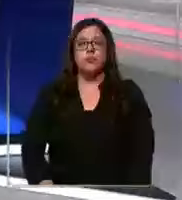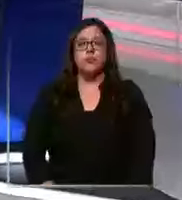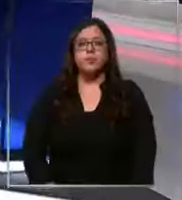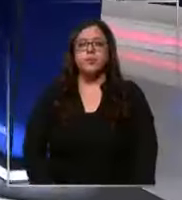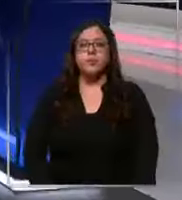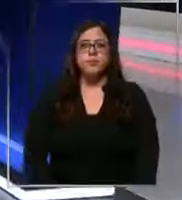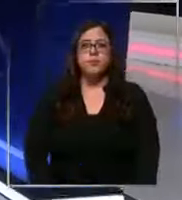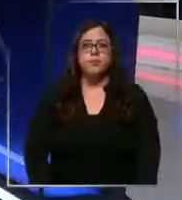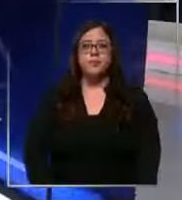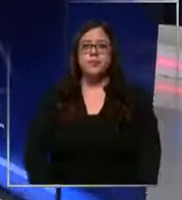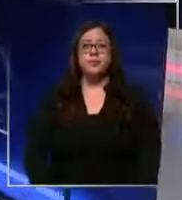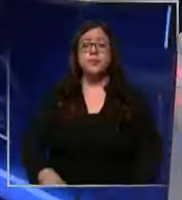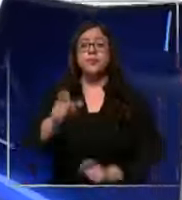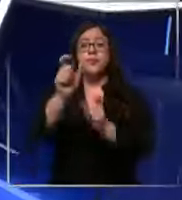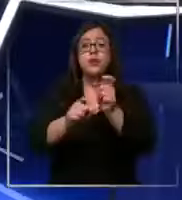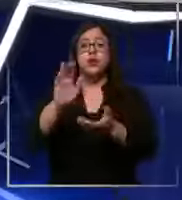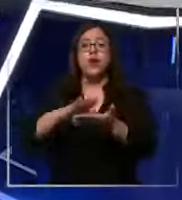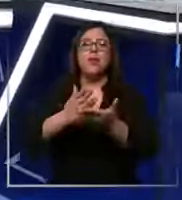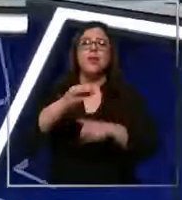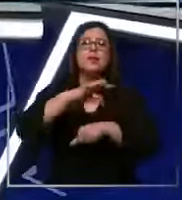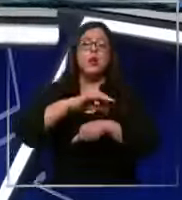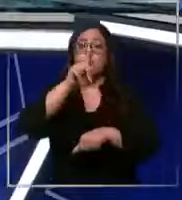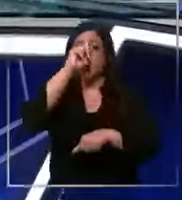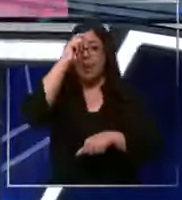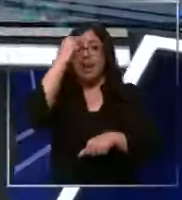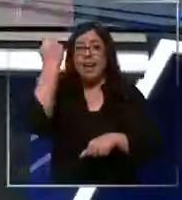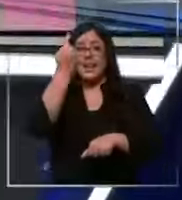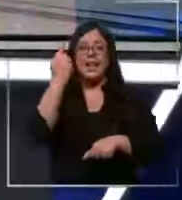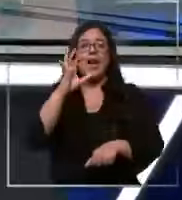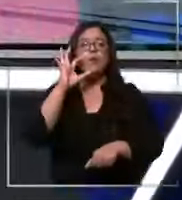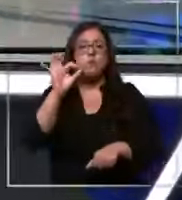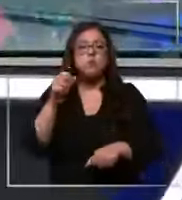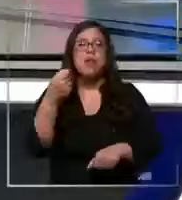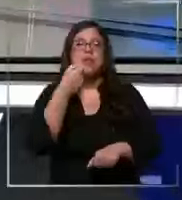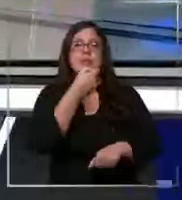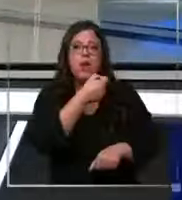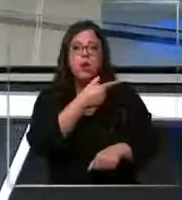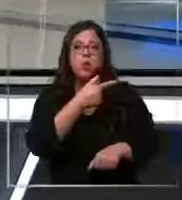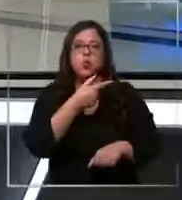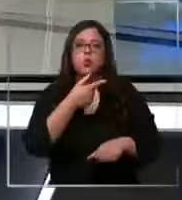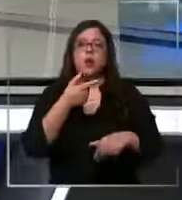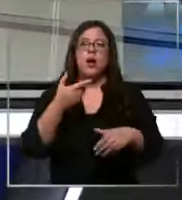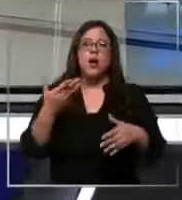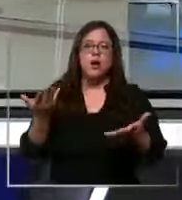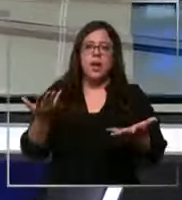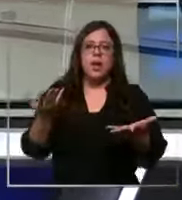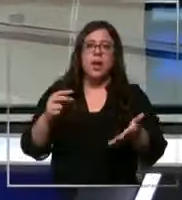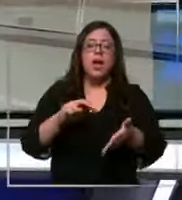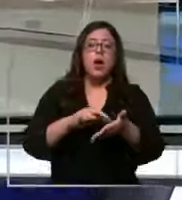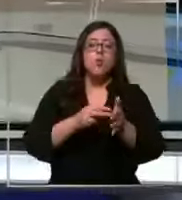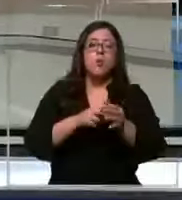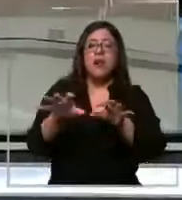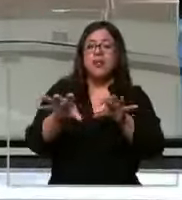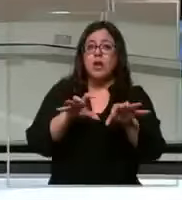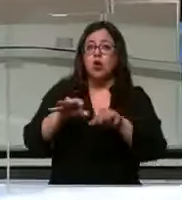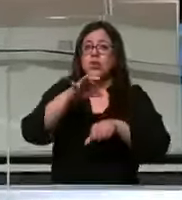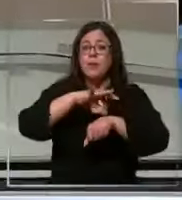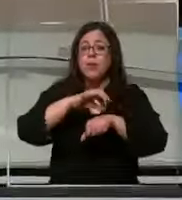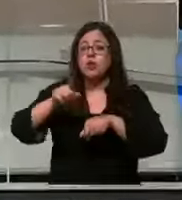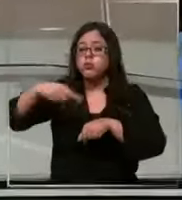bueno y personal de salud de la clínica las Condes están denunciando que existiría una falta de insumos lo que según ellos perjudica la atención